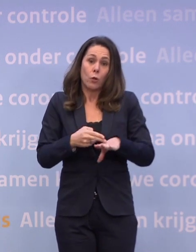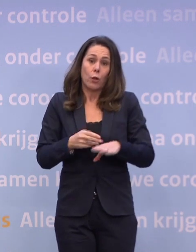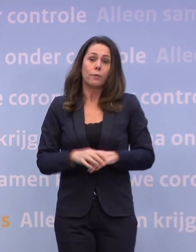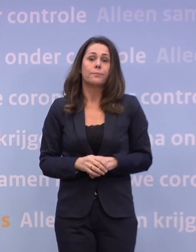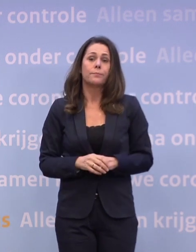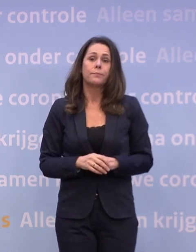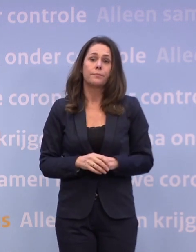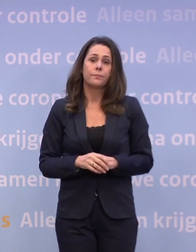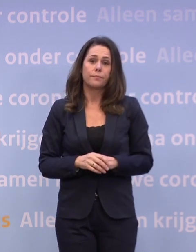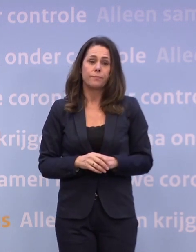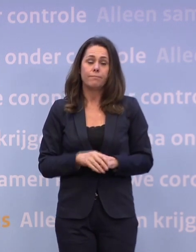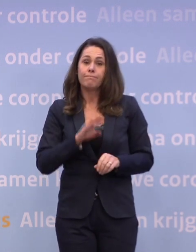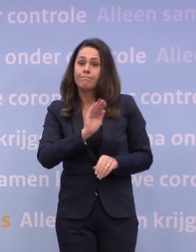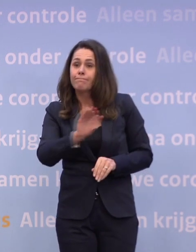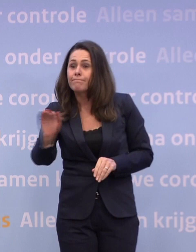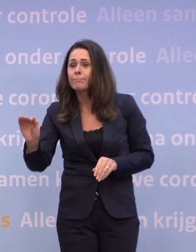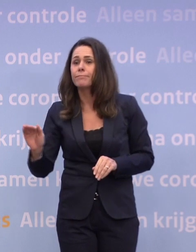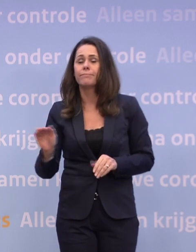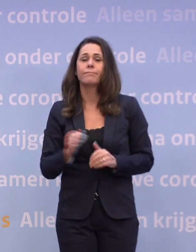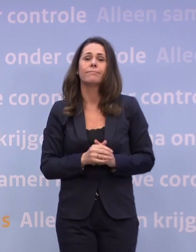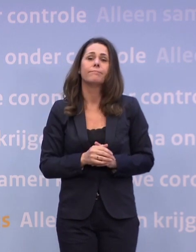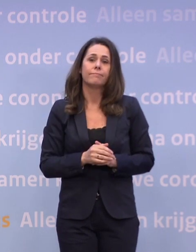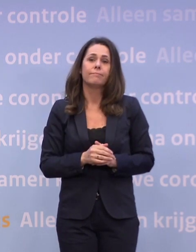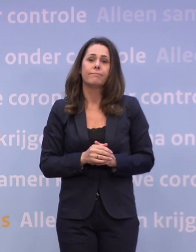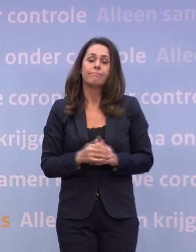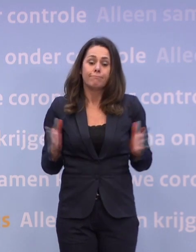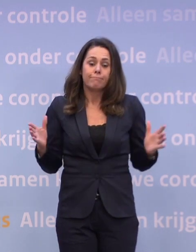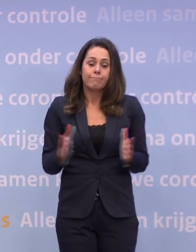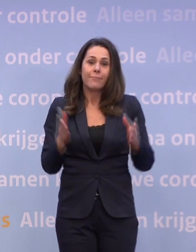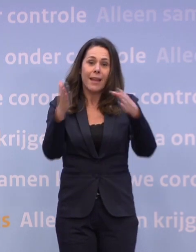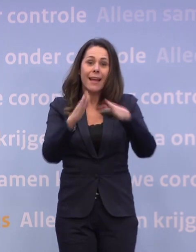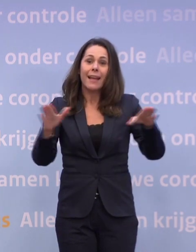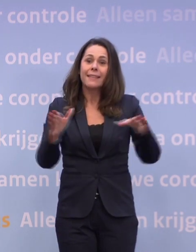Mijn oproep is dus: laat ons de kerstperiode goed benutten...